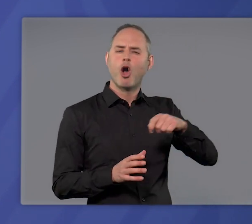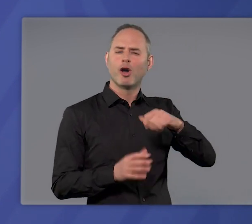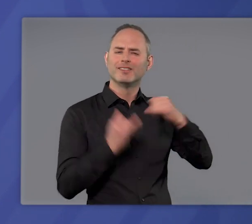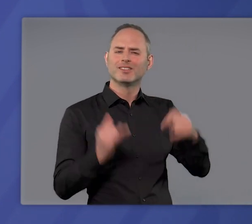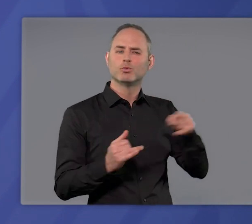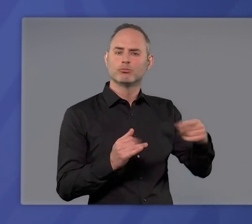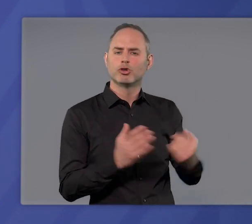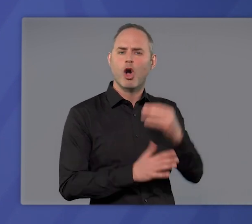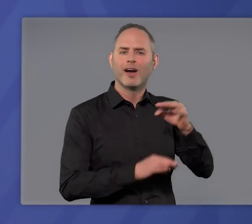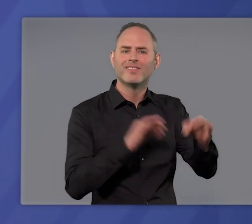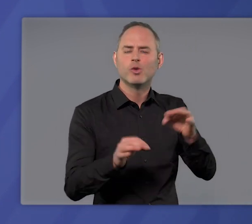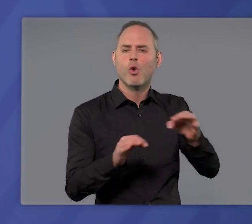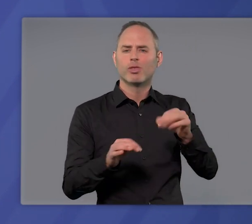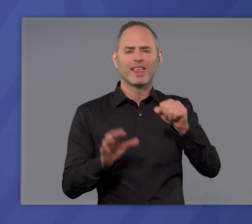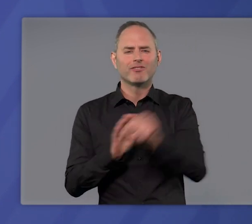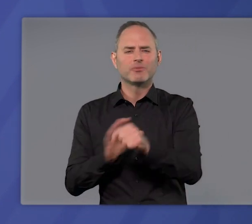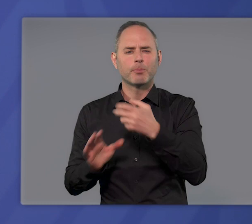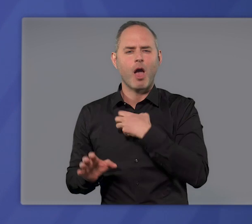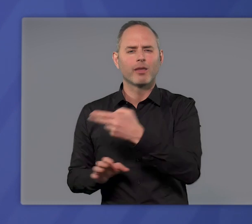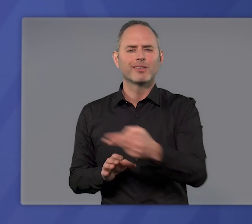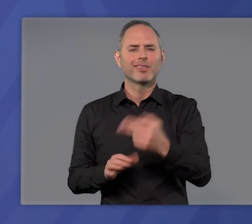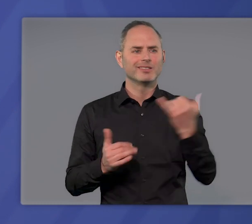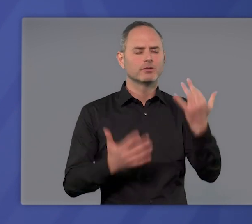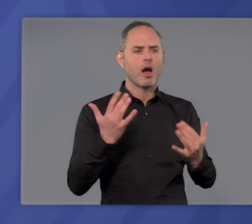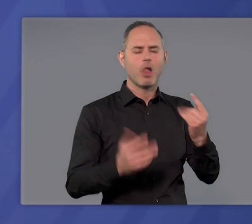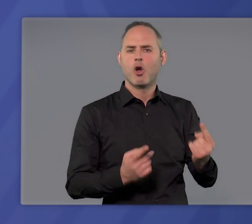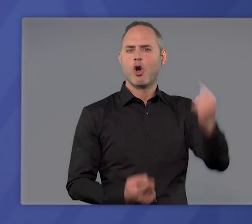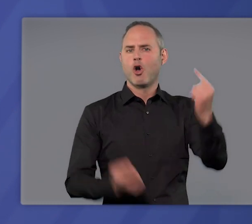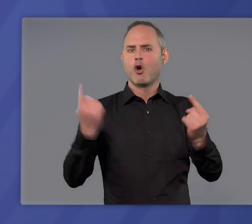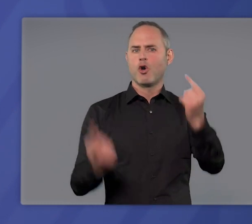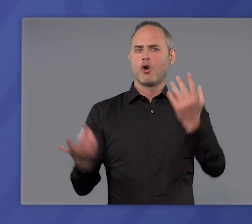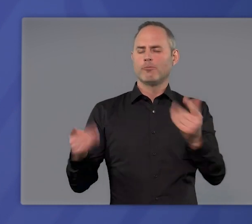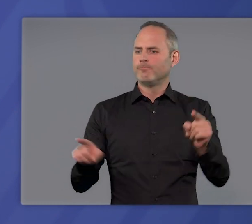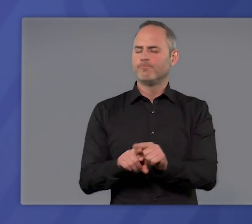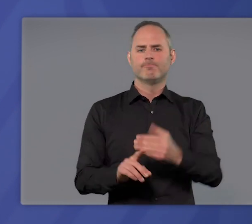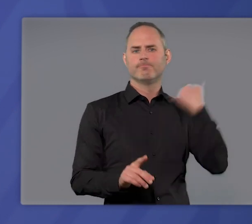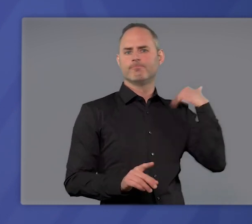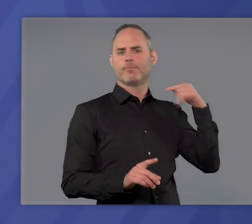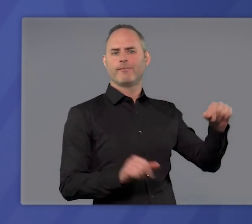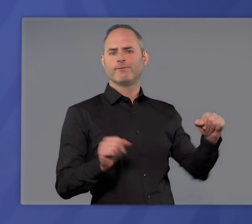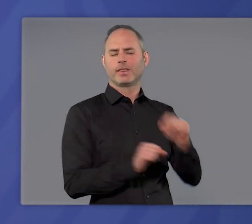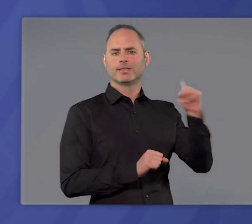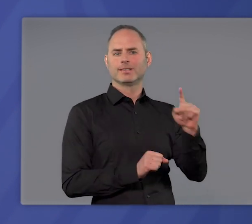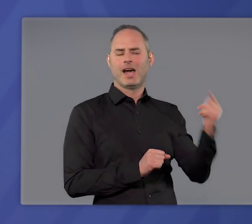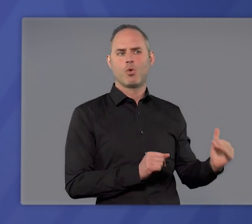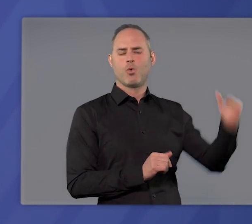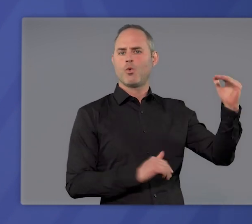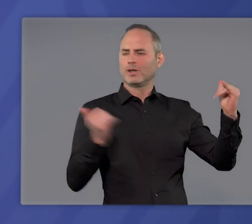von Neuinfektionen und von Intensivpatienten, die so hoch sind wie in den angespanntesten Tagen des Winters.